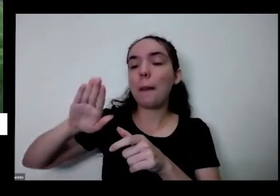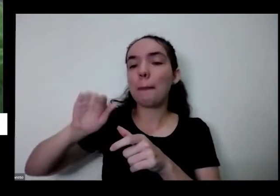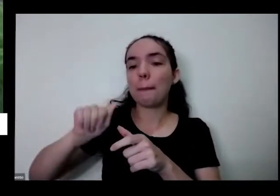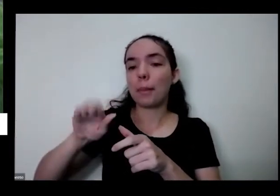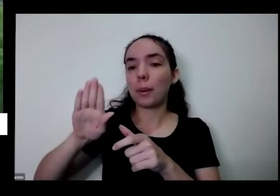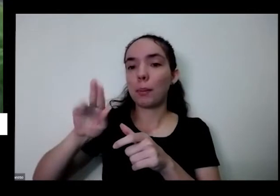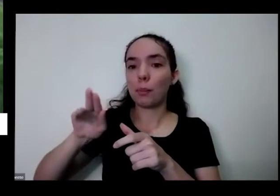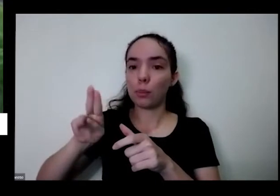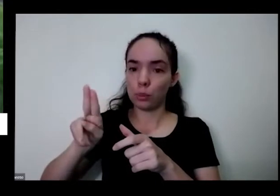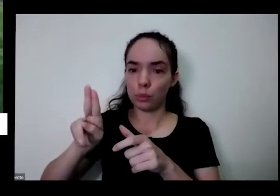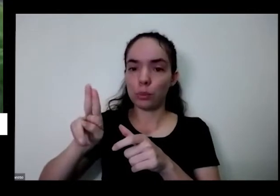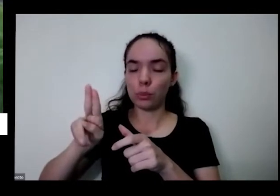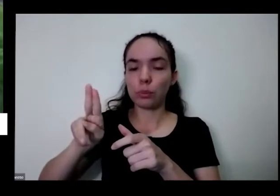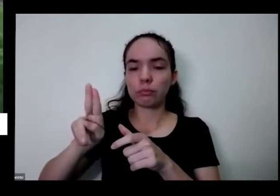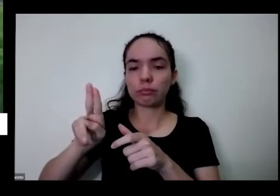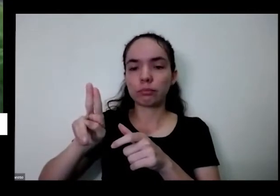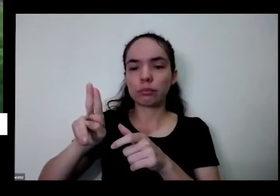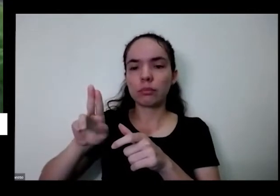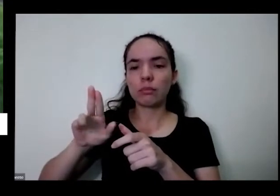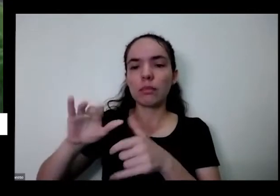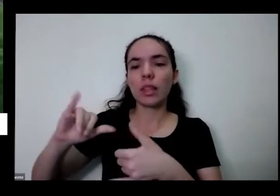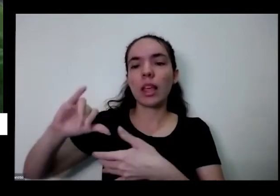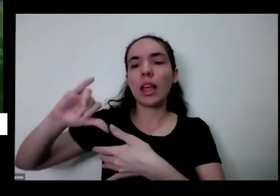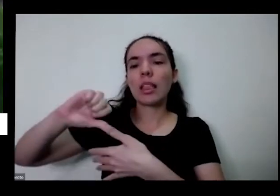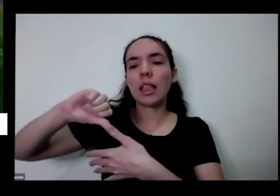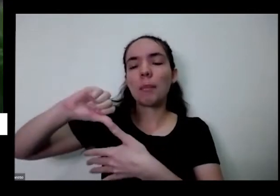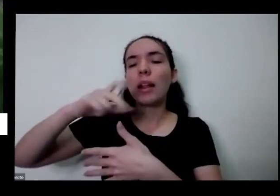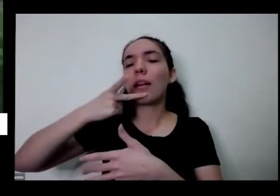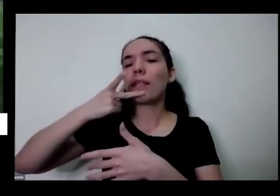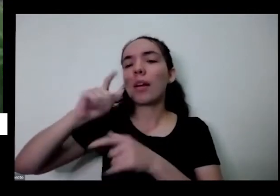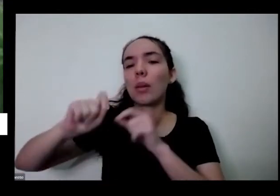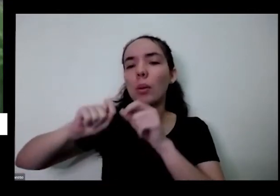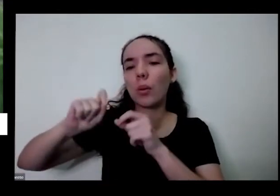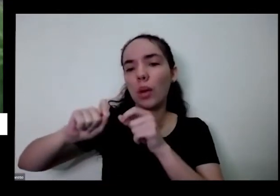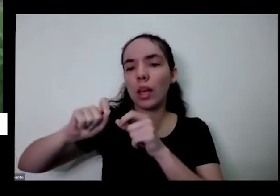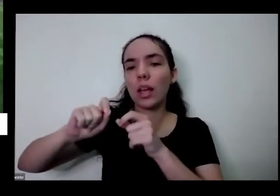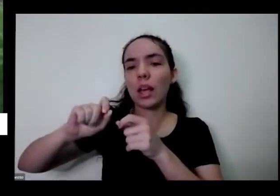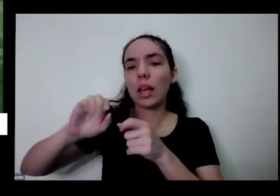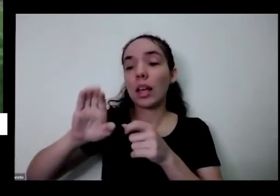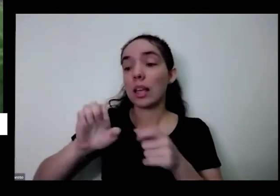gigante na América Central eles chamam de cebola de rabo o que ela tem esse grande Paulo aqui que